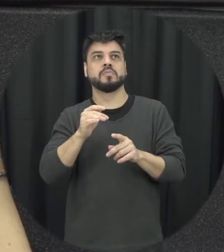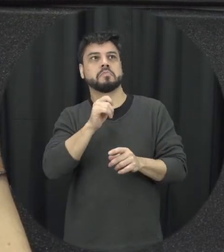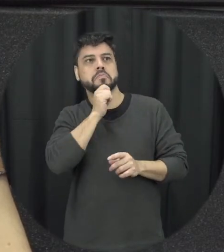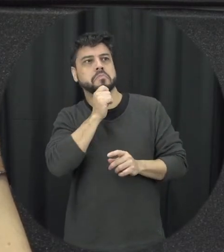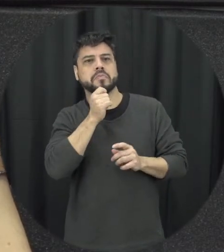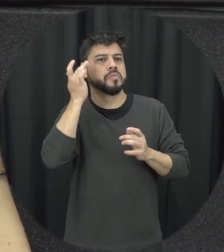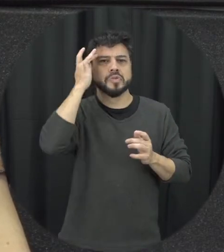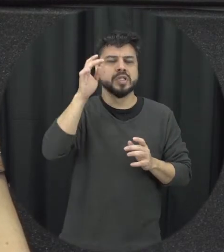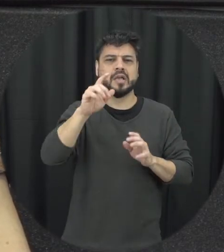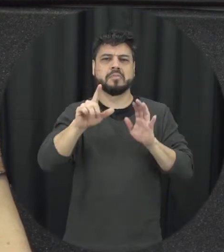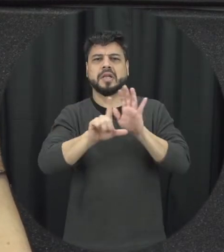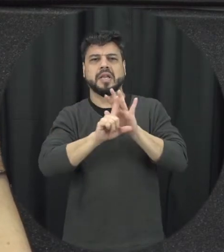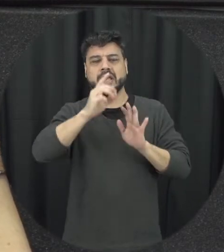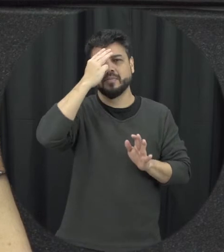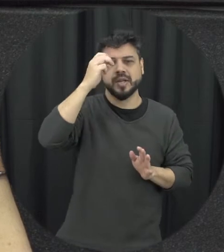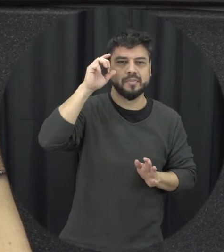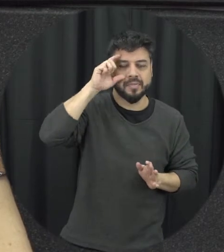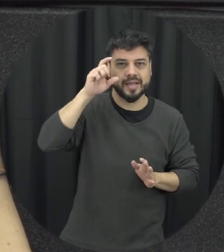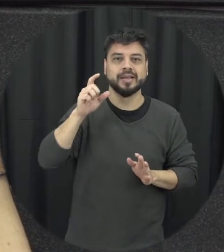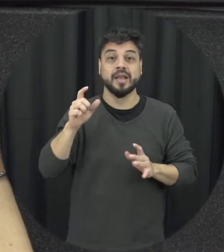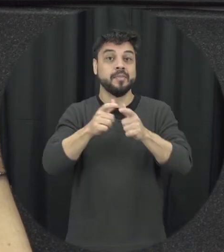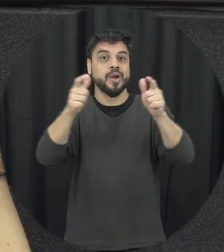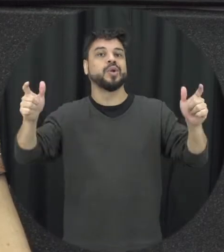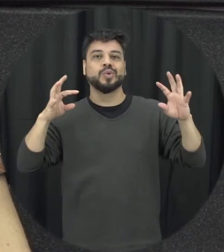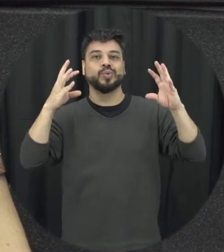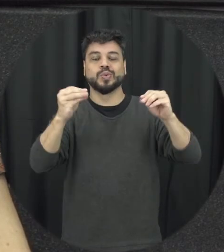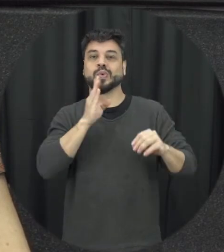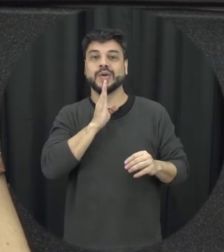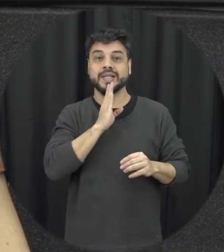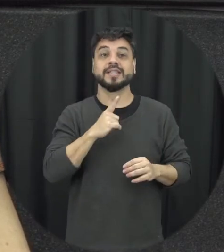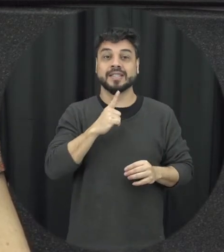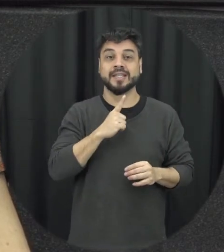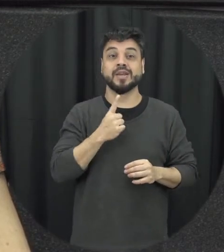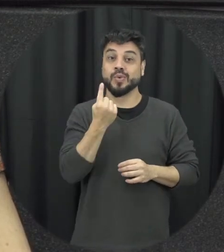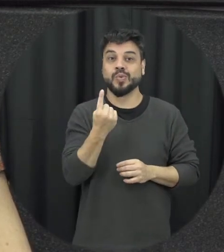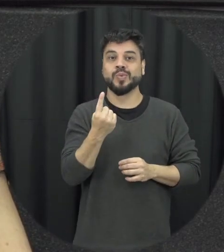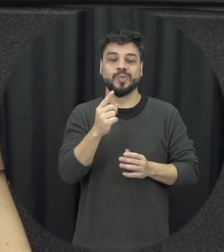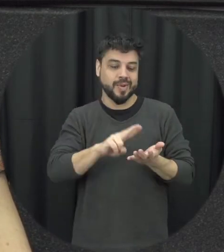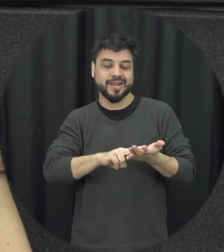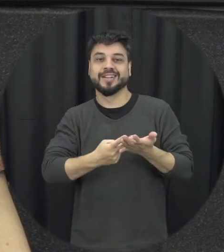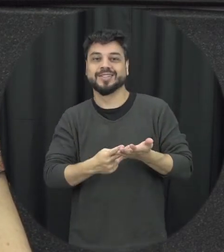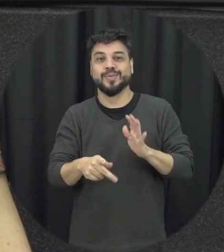gosto muito da Lei Maria da Penha em cordel muito ilustrativa que traz uma forma bastante acessível